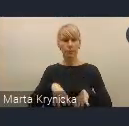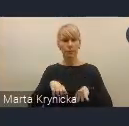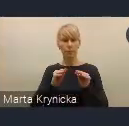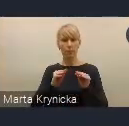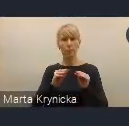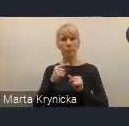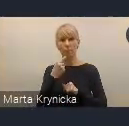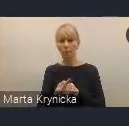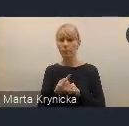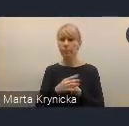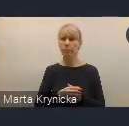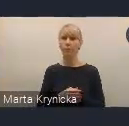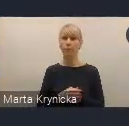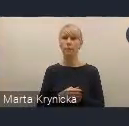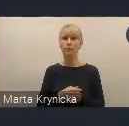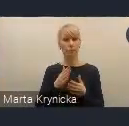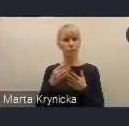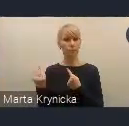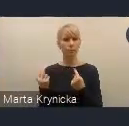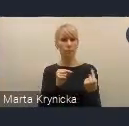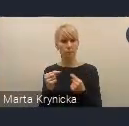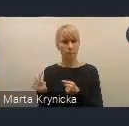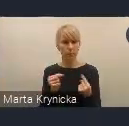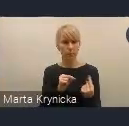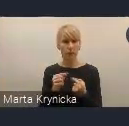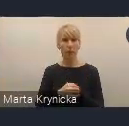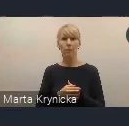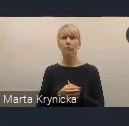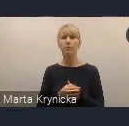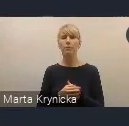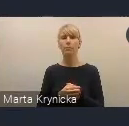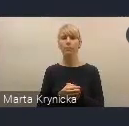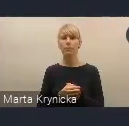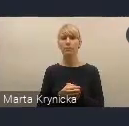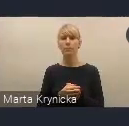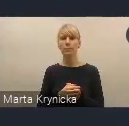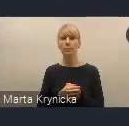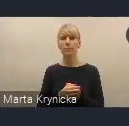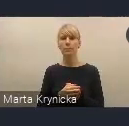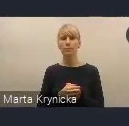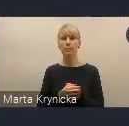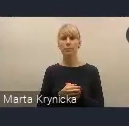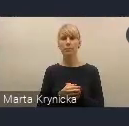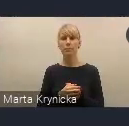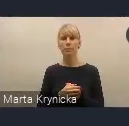trwają konsultacje społeczne projektu dokumentu do 31 stycznia.